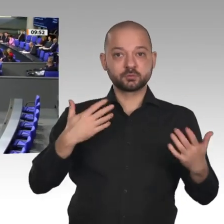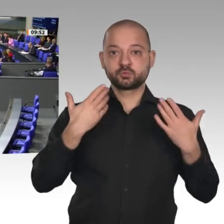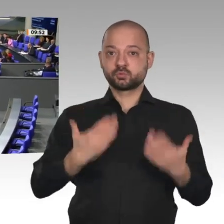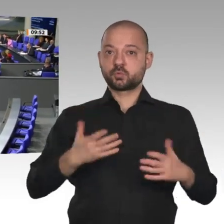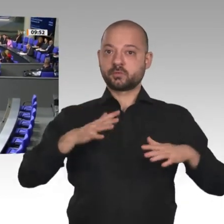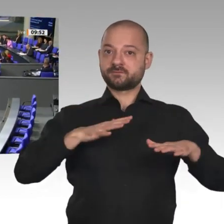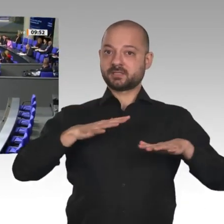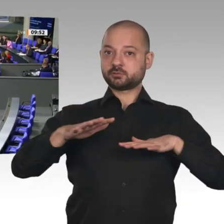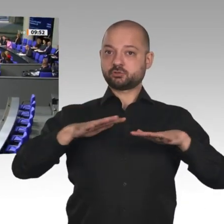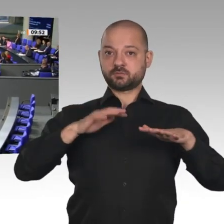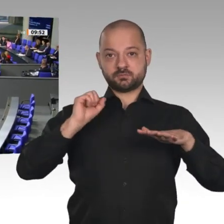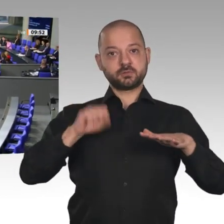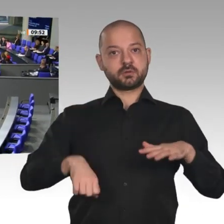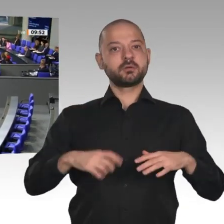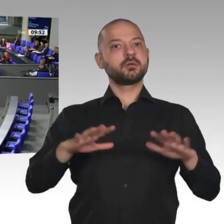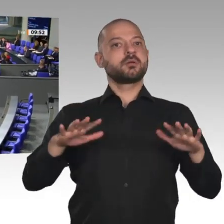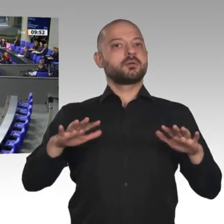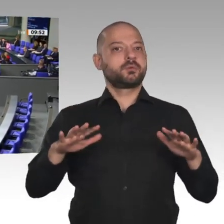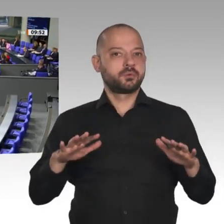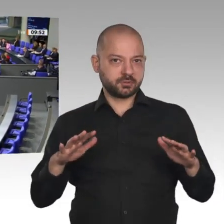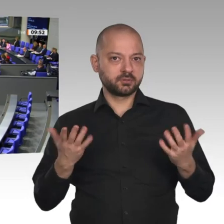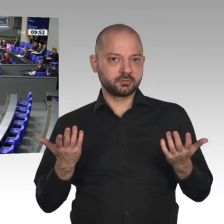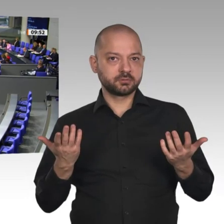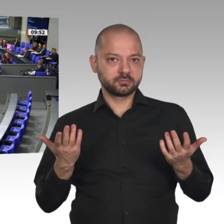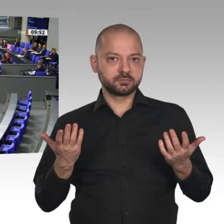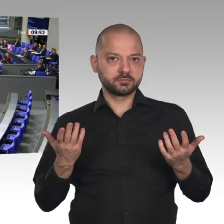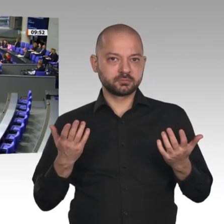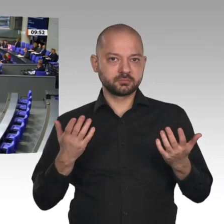zumindest bei den Herstellern von Papierrollen für Kassenzettel. Die Bonpflicht macht